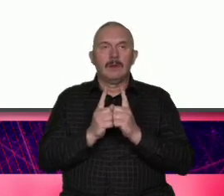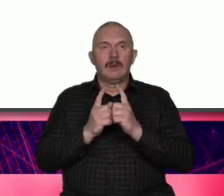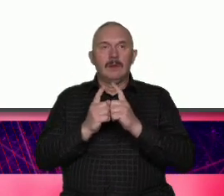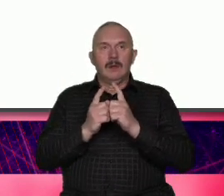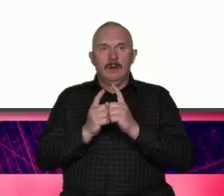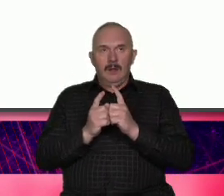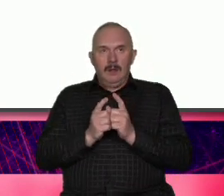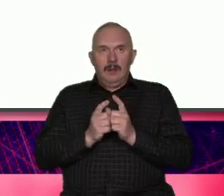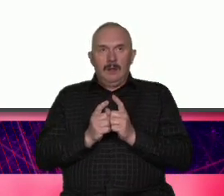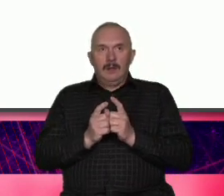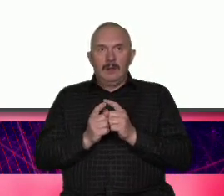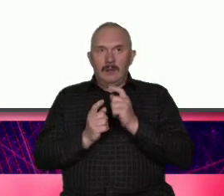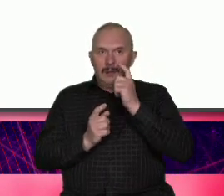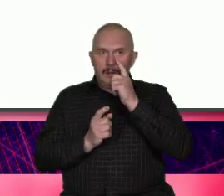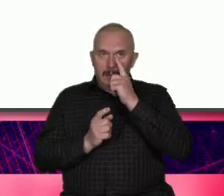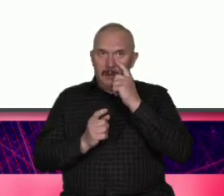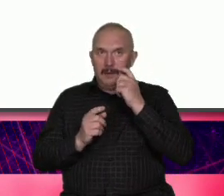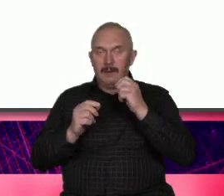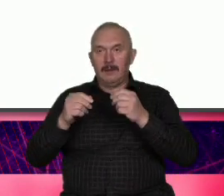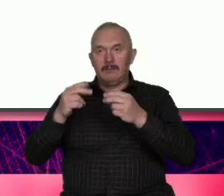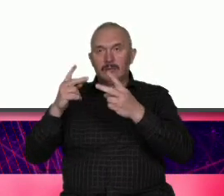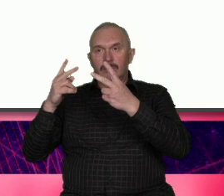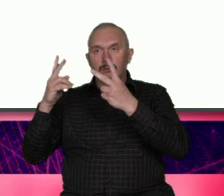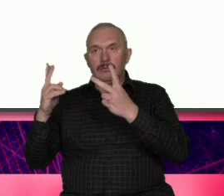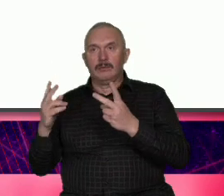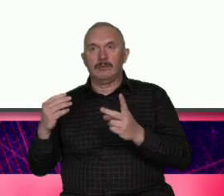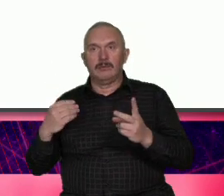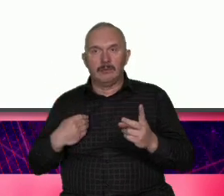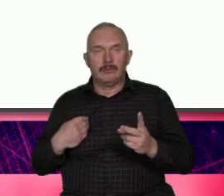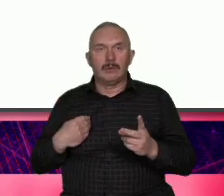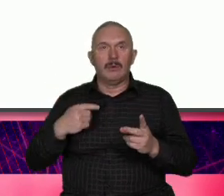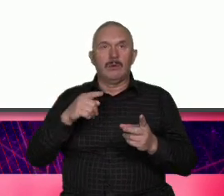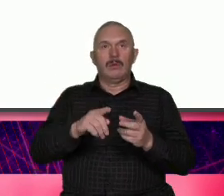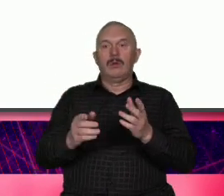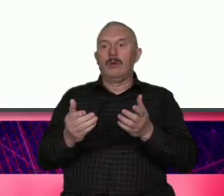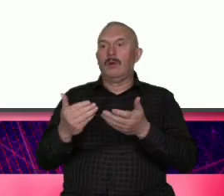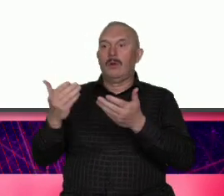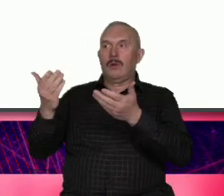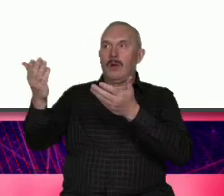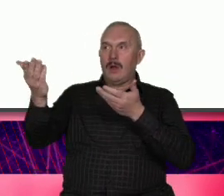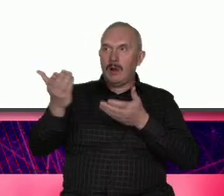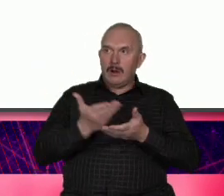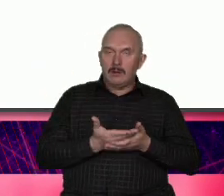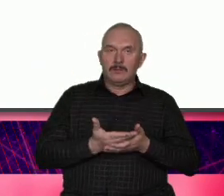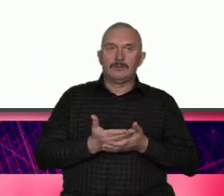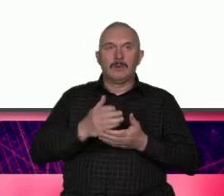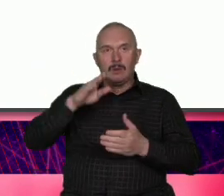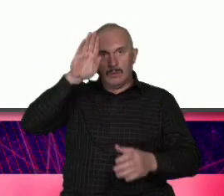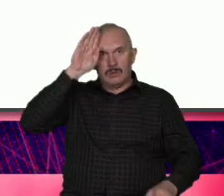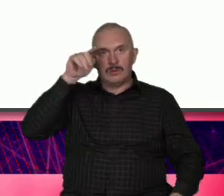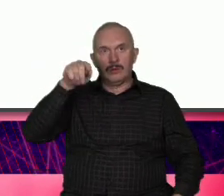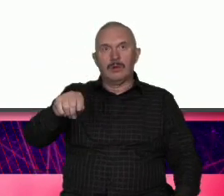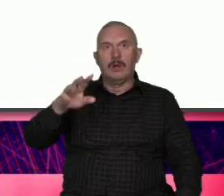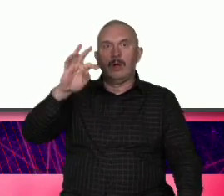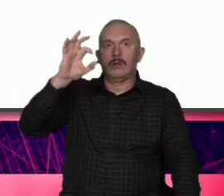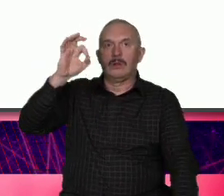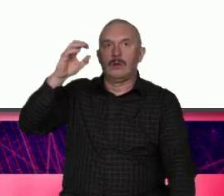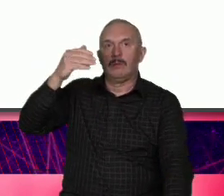Gdańską organizację turystyczną było poświęcone przede wszystkim Łodzi z udziałem Tomasza Królewskiego szefa łódzkiej organizacji turystyczny który